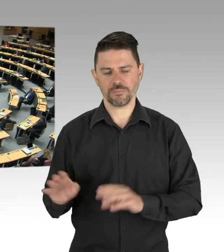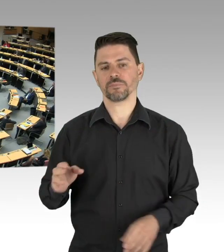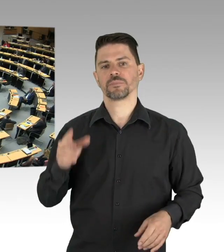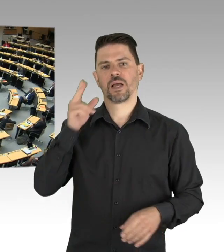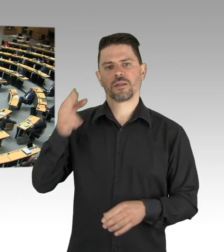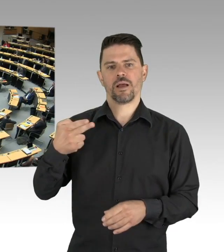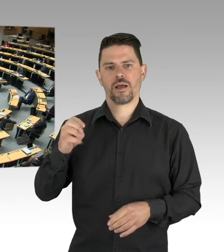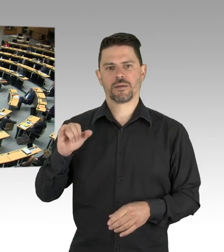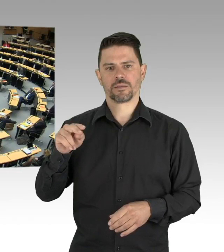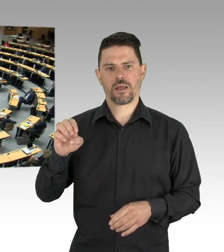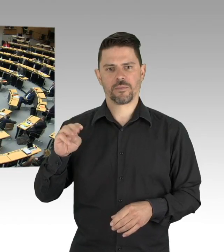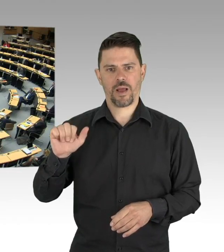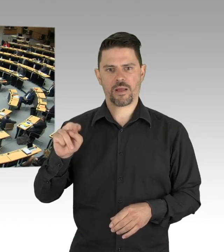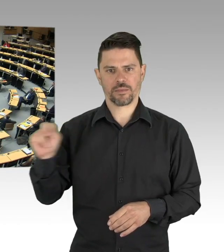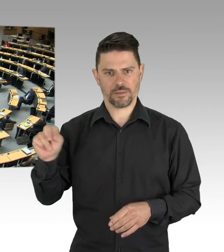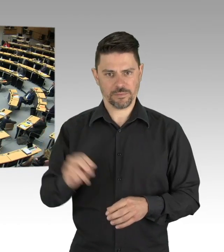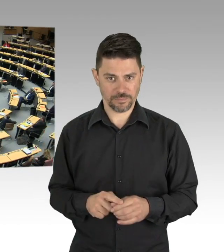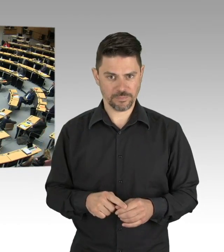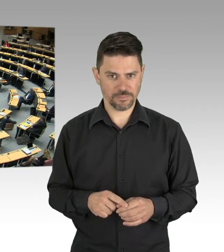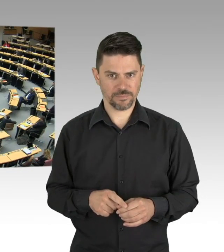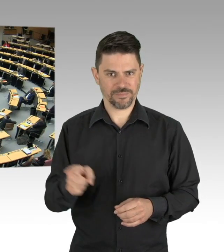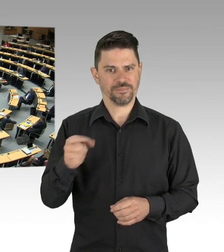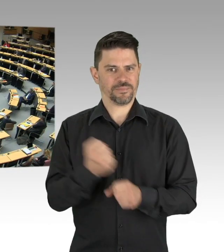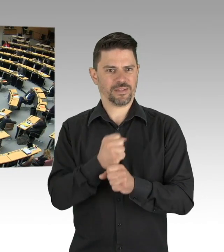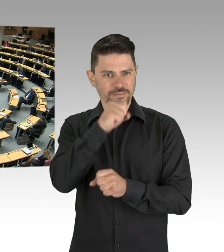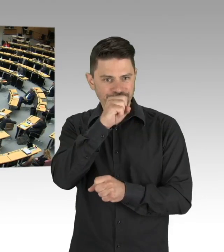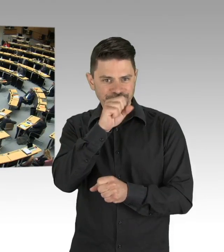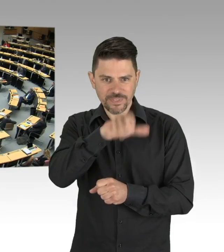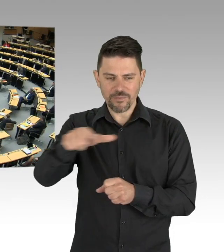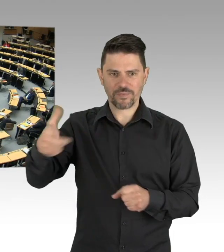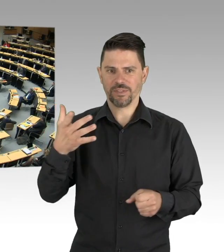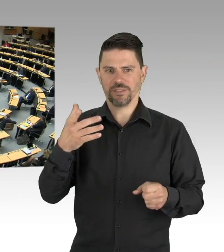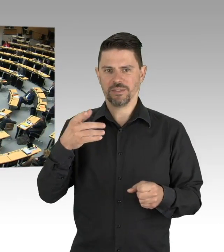eben auch Leute aus dem links- und rechtsextremistischen Spektrum um Kapital daraus zu schlagen, das kann keiner wollen,